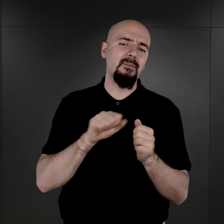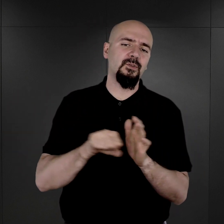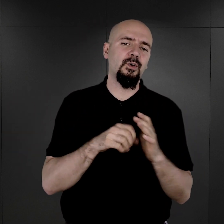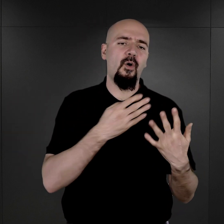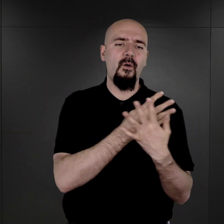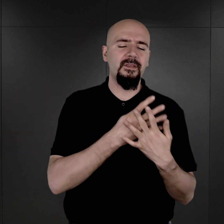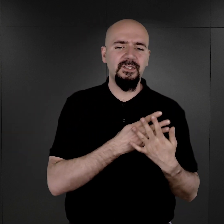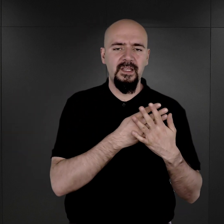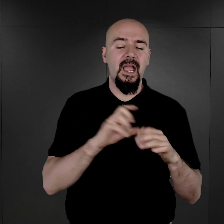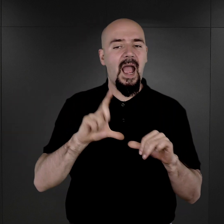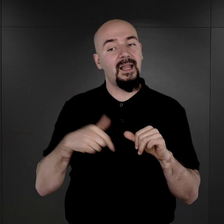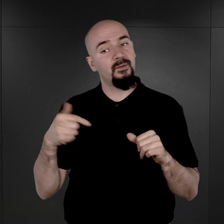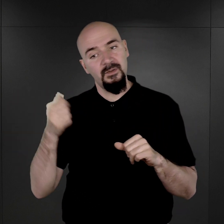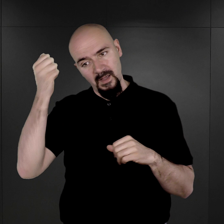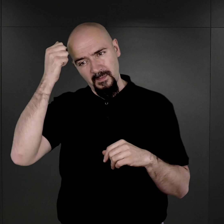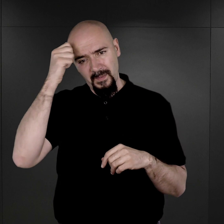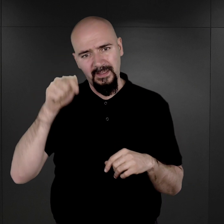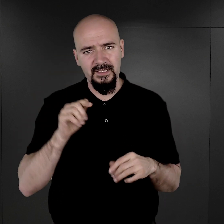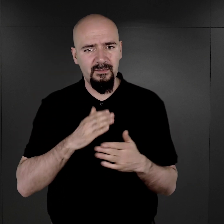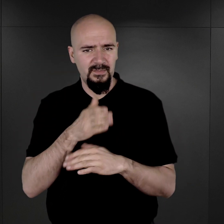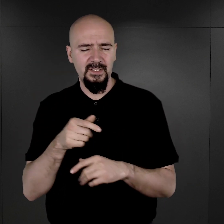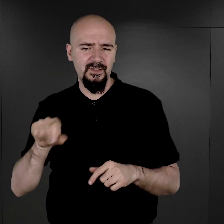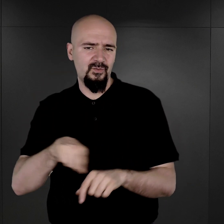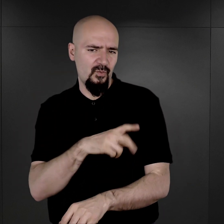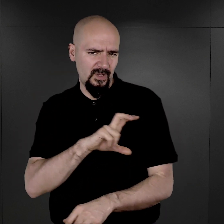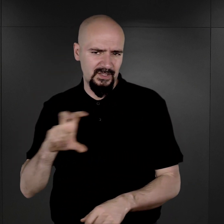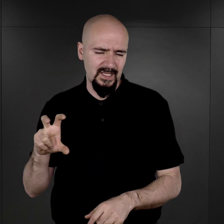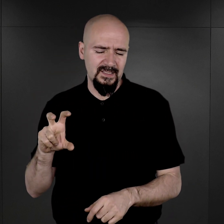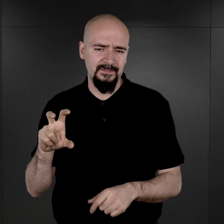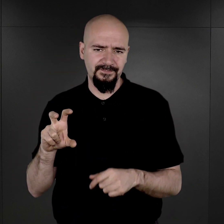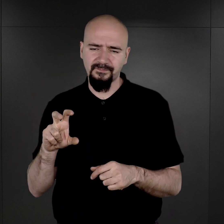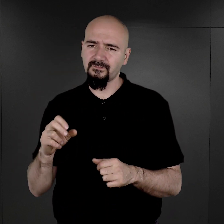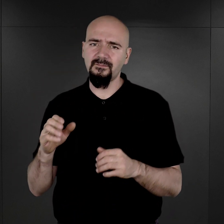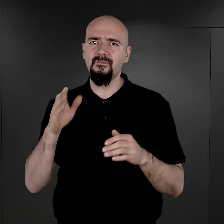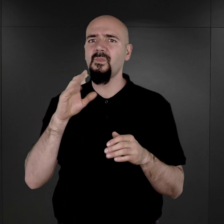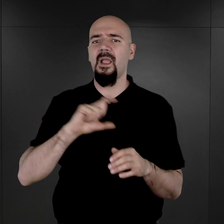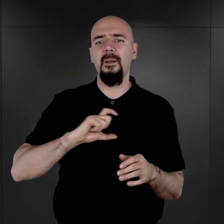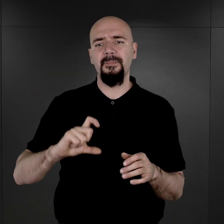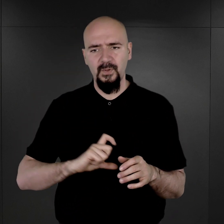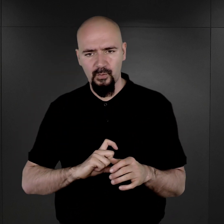Natomiast musimy pamiętać, że przez dość długi czas administracja